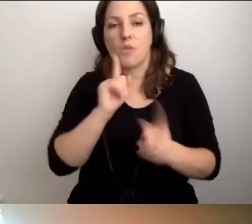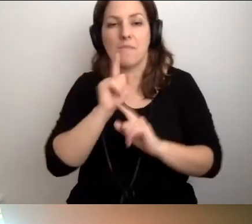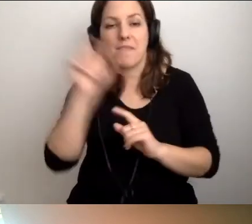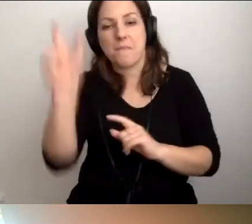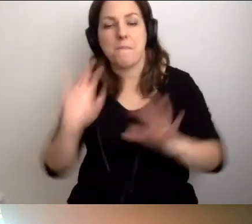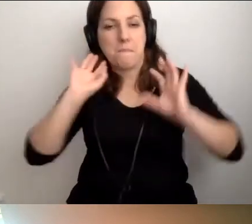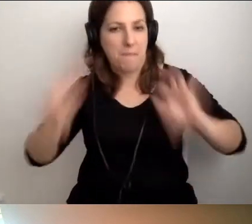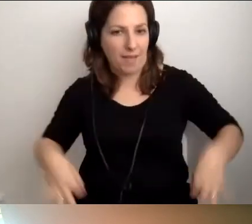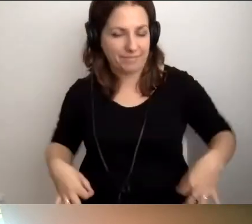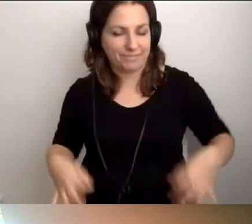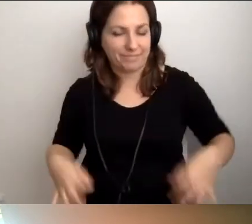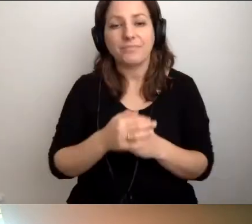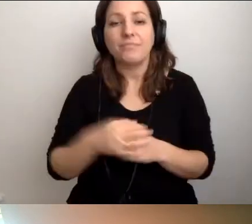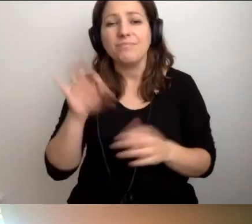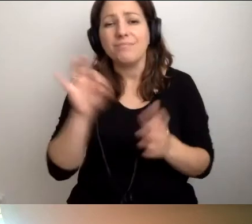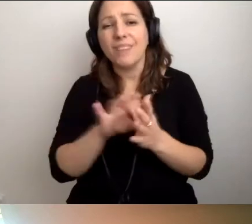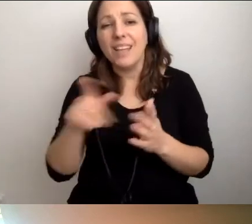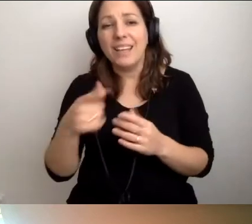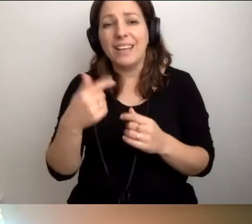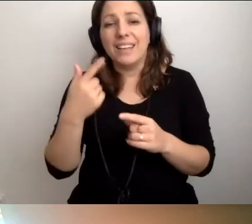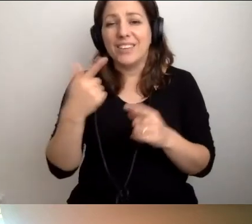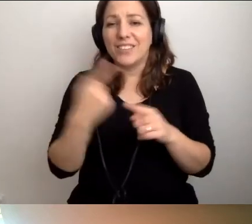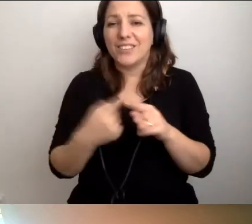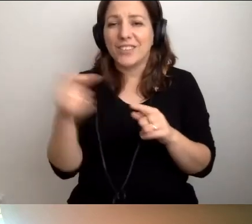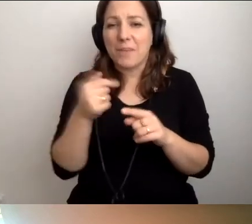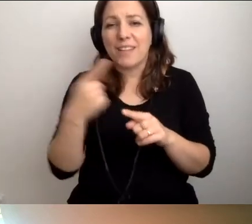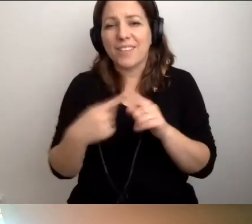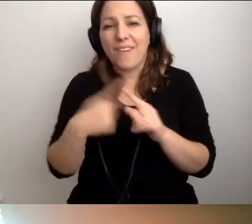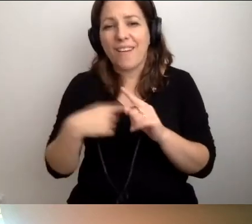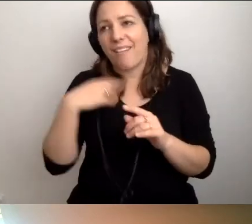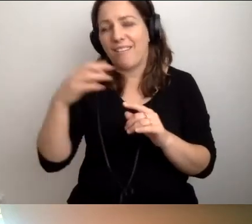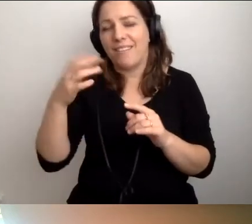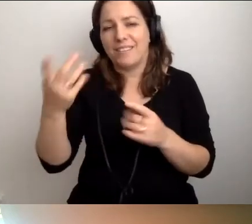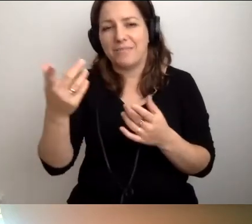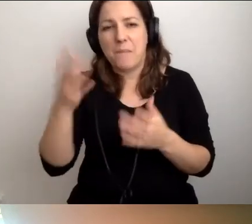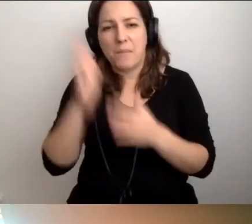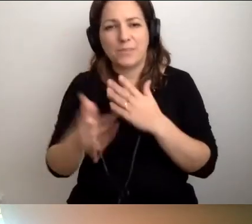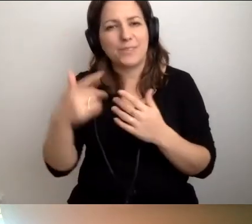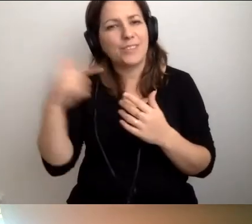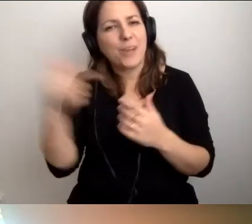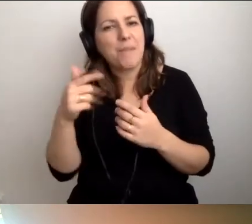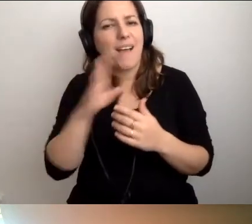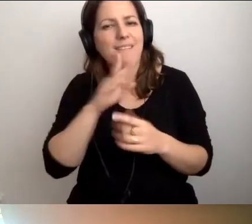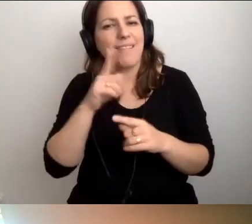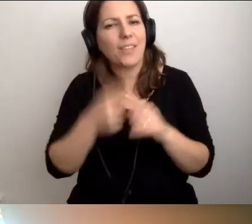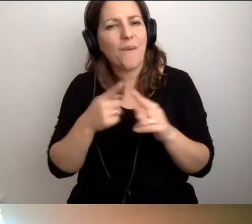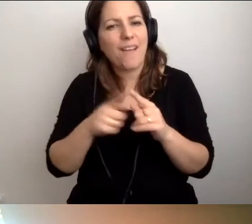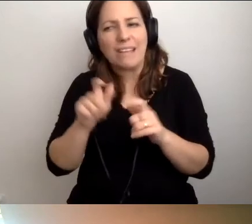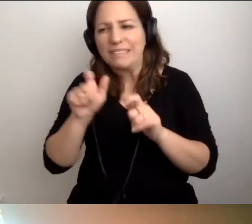Trzeba być freakiem jak ja, który będzie tropił takie sytuacje.